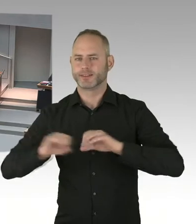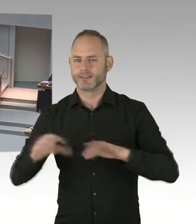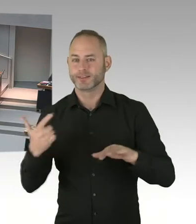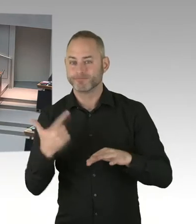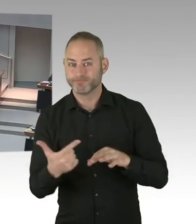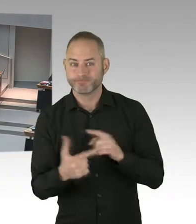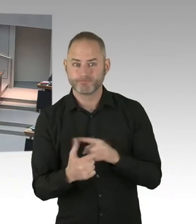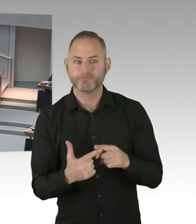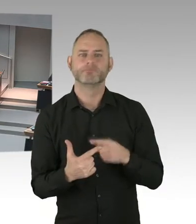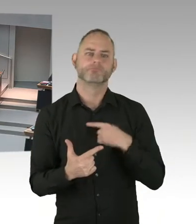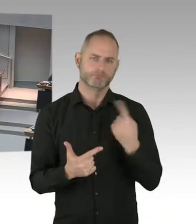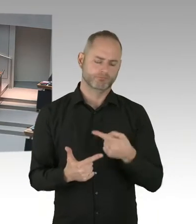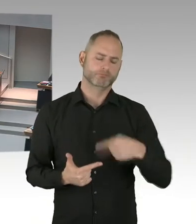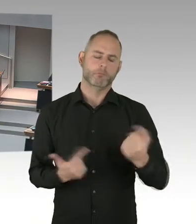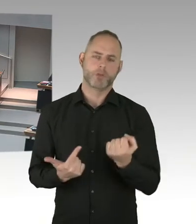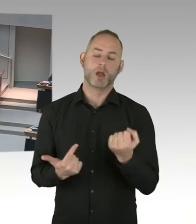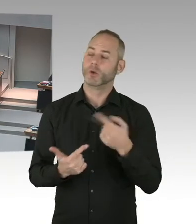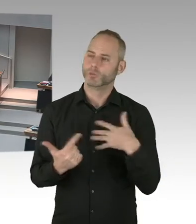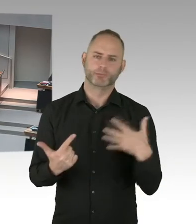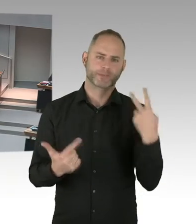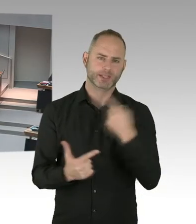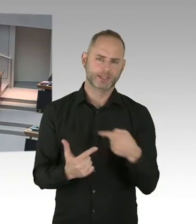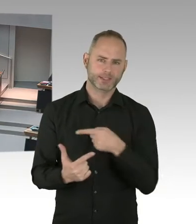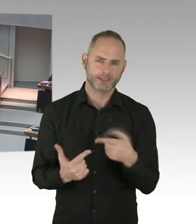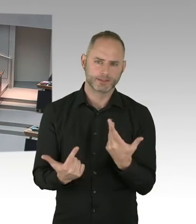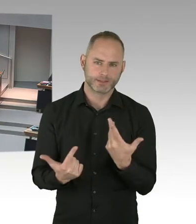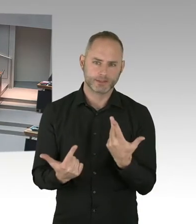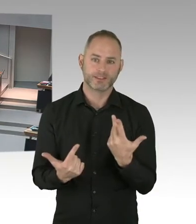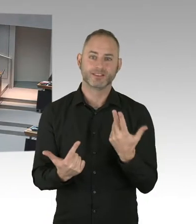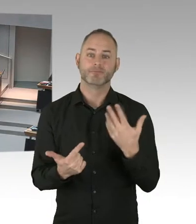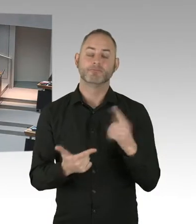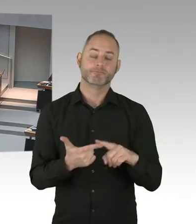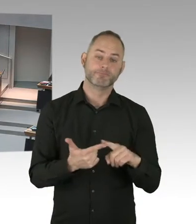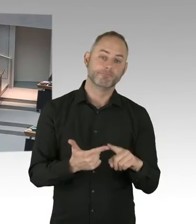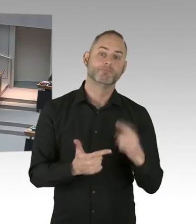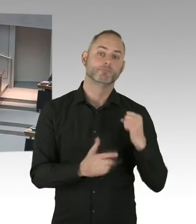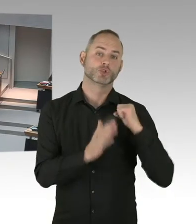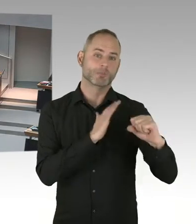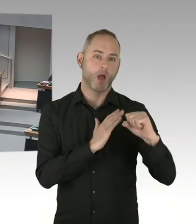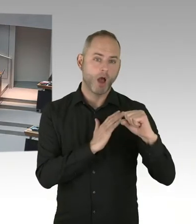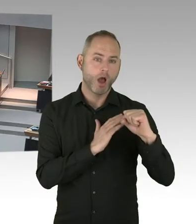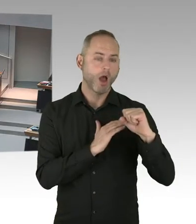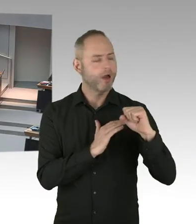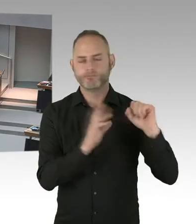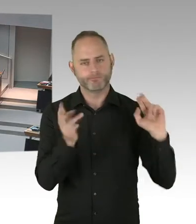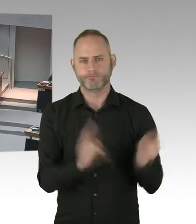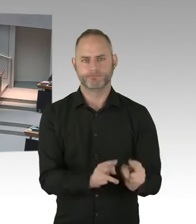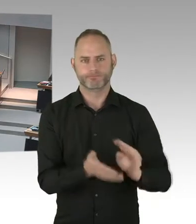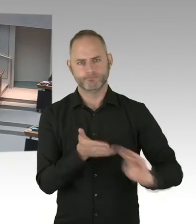Inzwischen ist der medizinische Fortschritt da. Aber leider lassen sich viele Menschen noch Zeit, stellen die Infizierung sehr spät fest, oder gehen